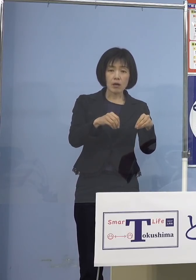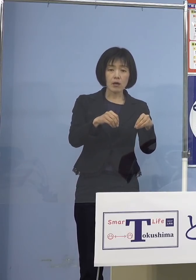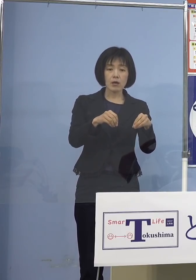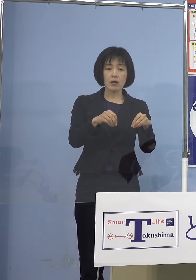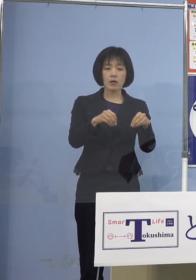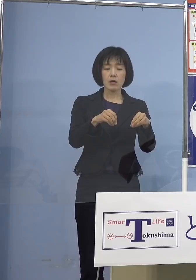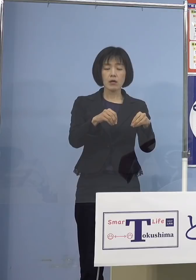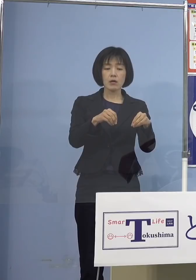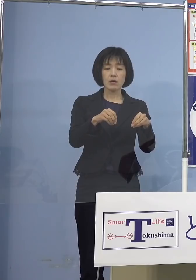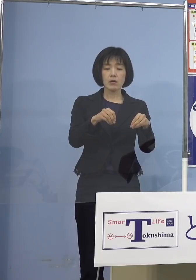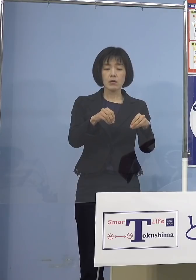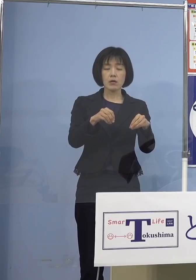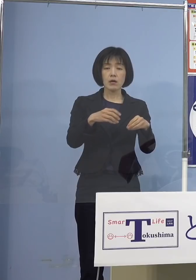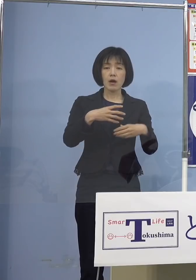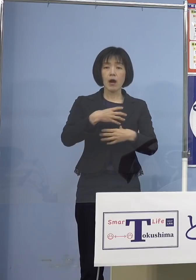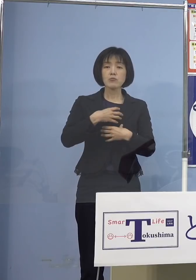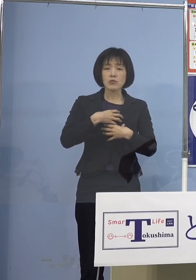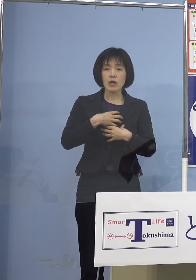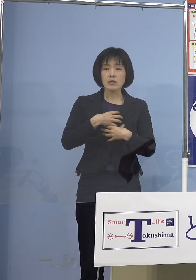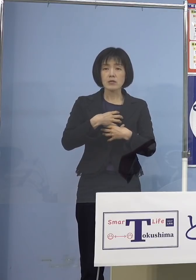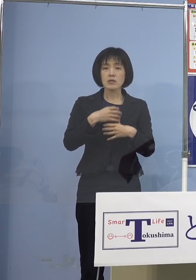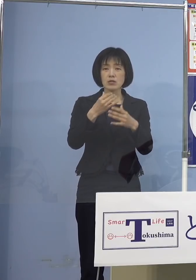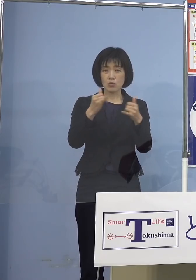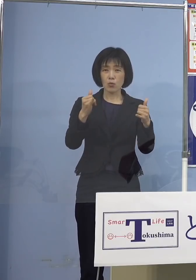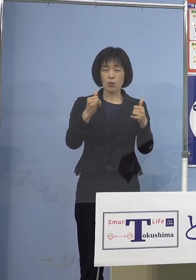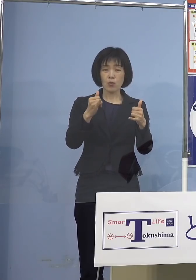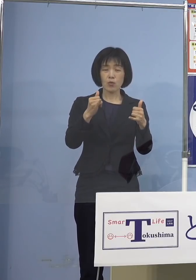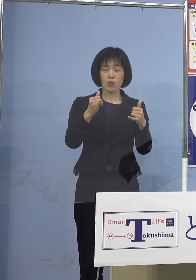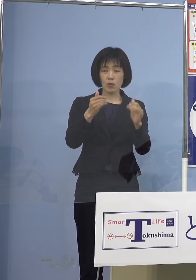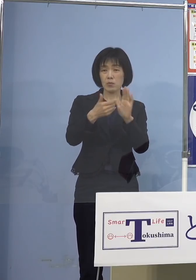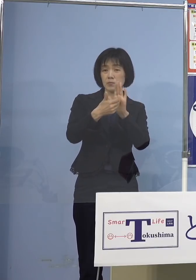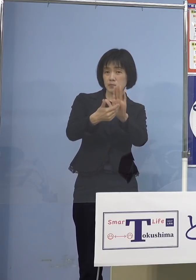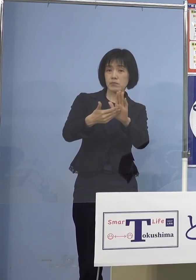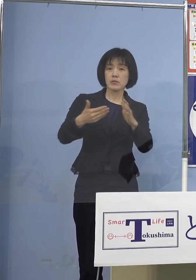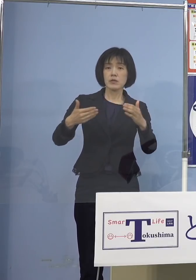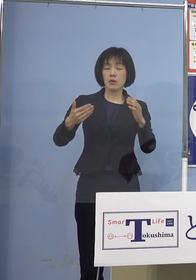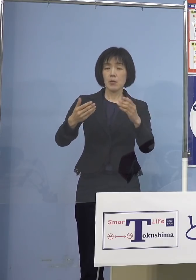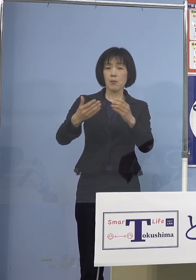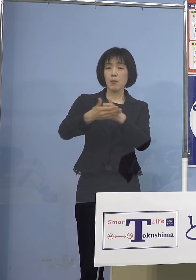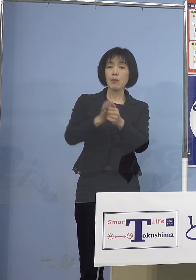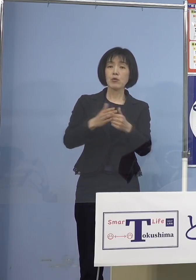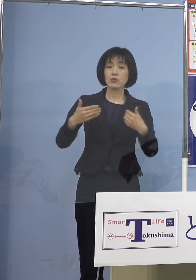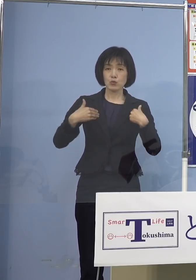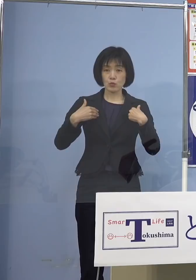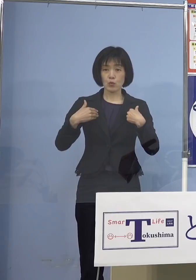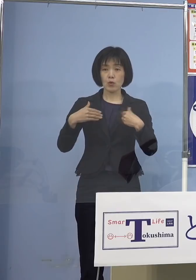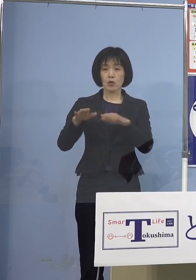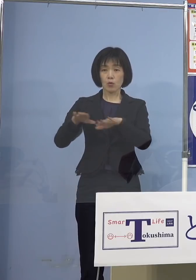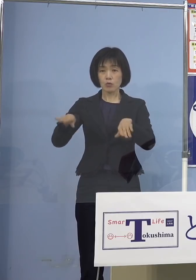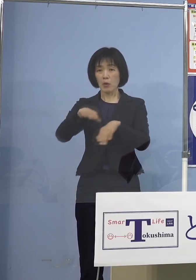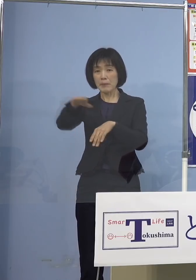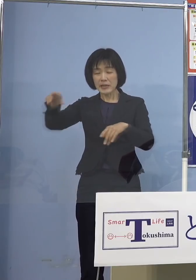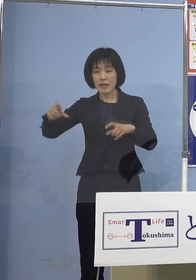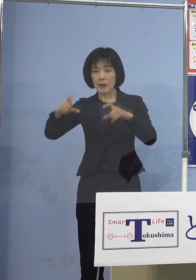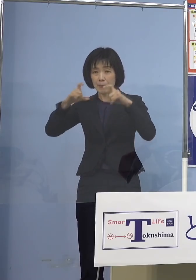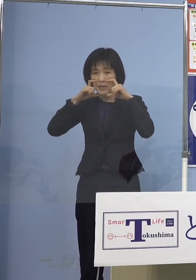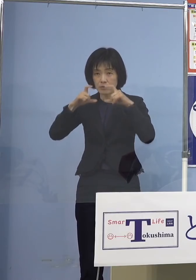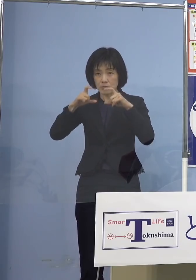防御してもらわないといけない そして小さいお子さん全員に マスクを着けるというのは これなかなか難しい